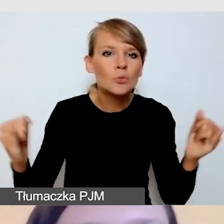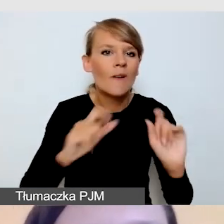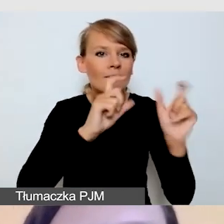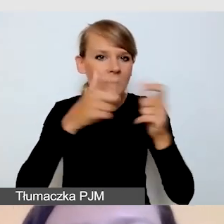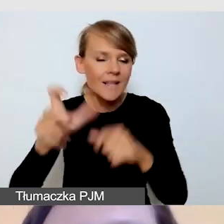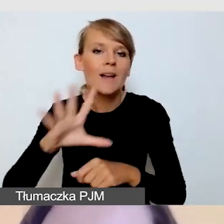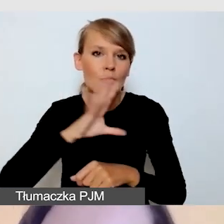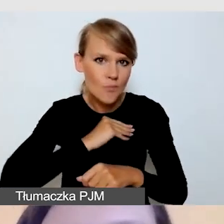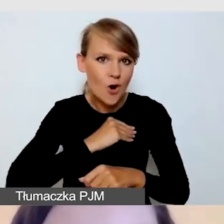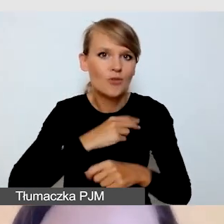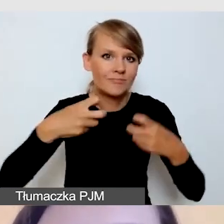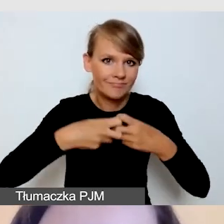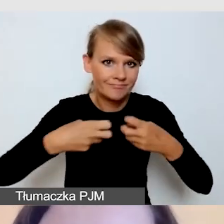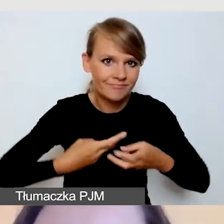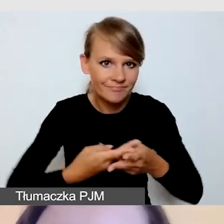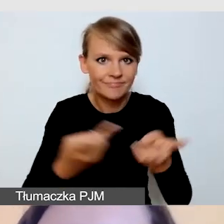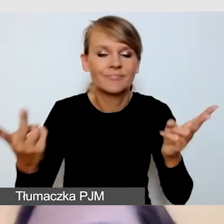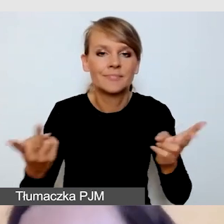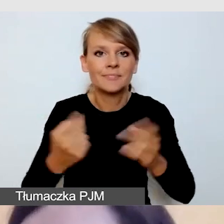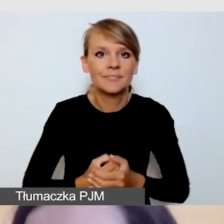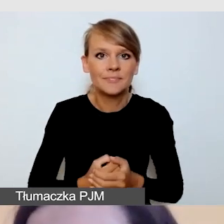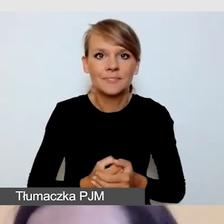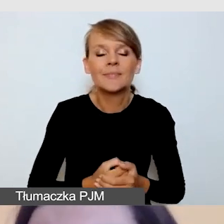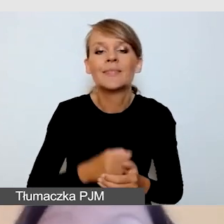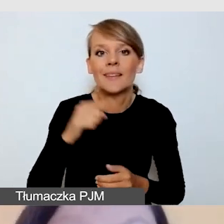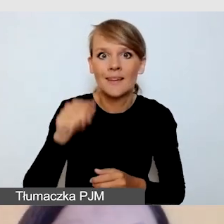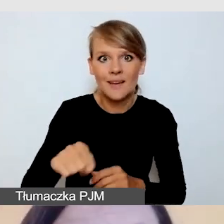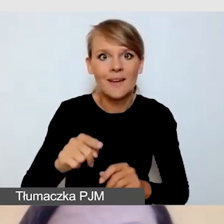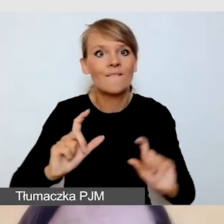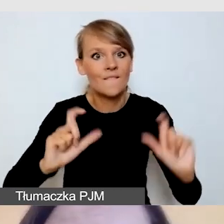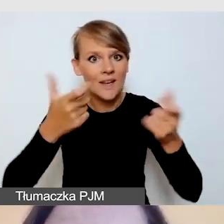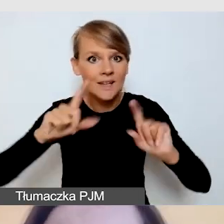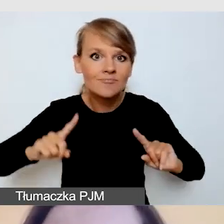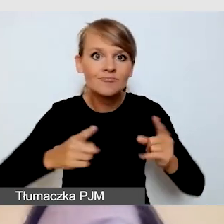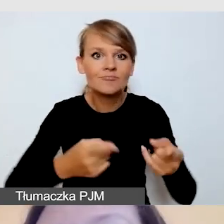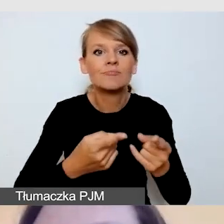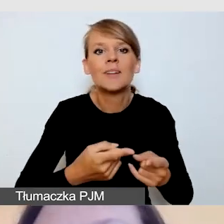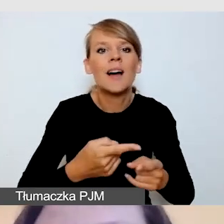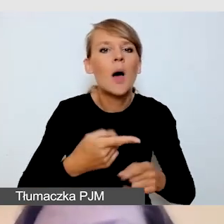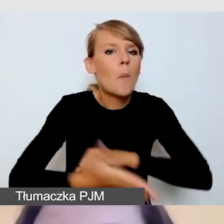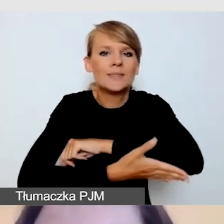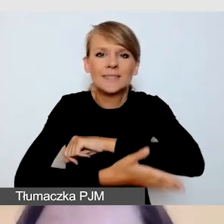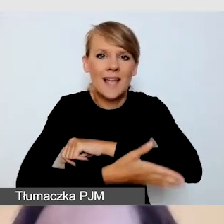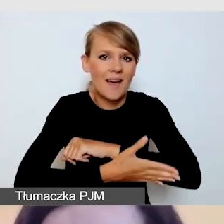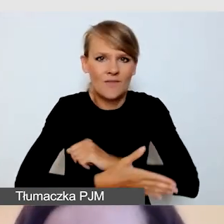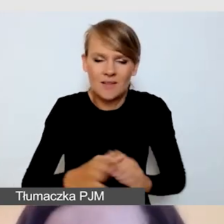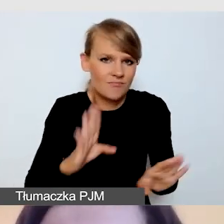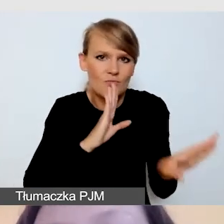i cały szkielet organizacji tego wydarzenia nie będzie się różnił od innych wydarzeń dostępnych.